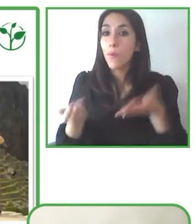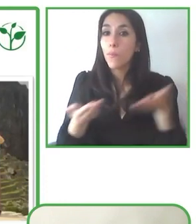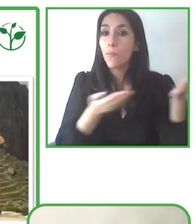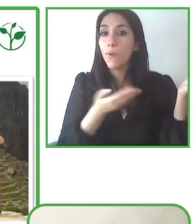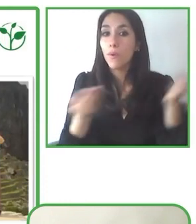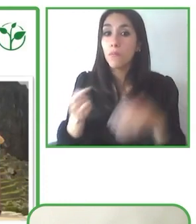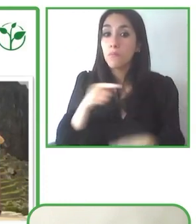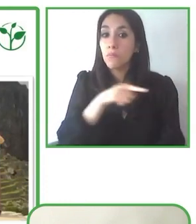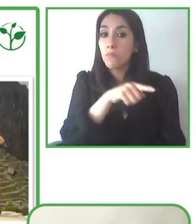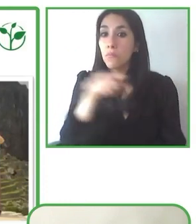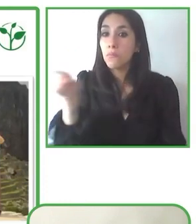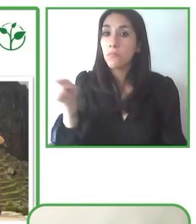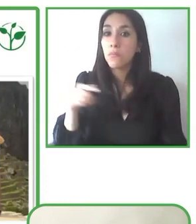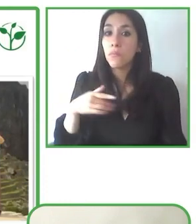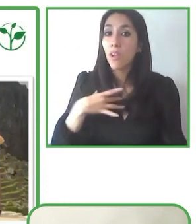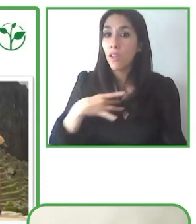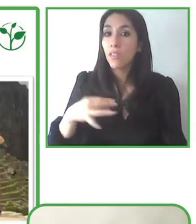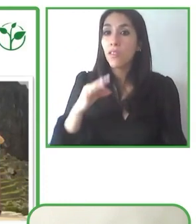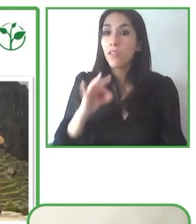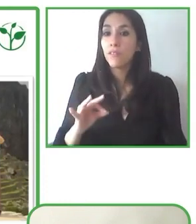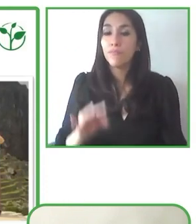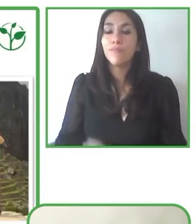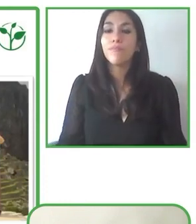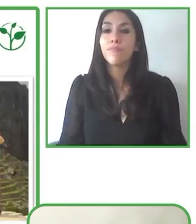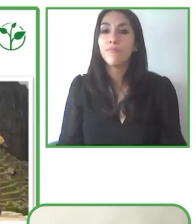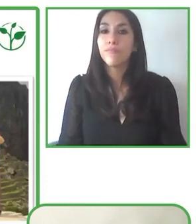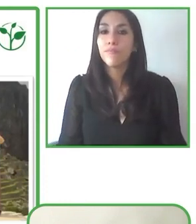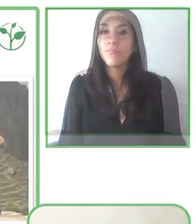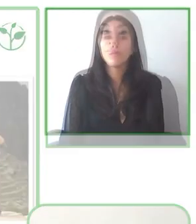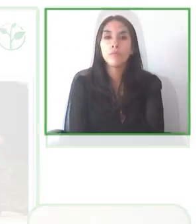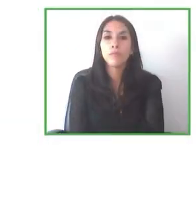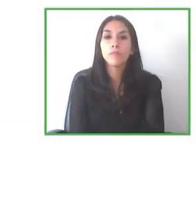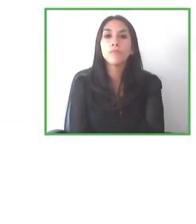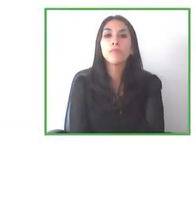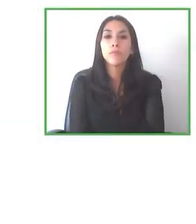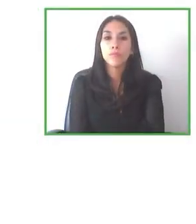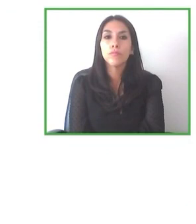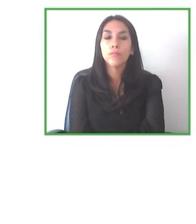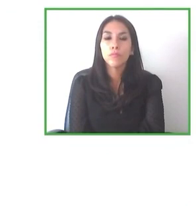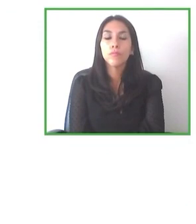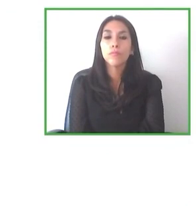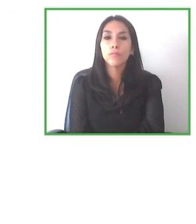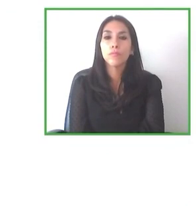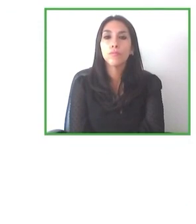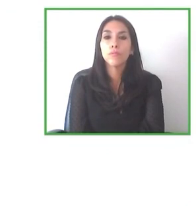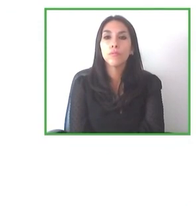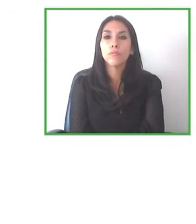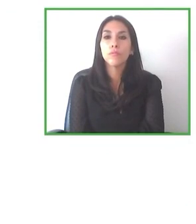Por ejemplo, tenemos experiencia en México, Brasil, República Dominicana, y estamos